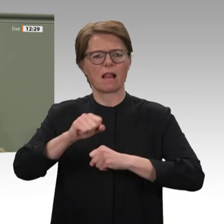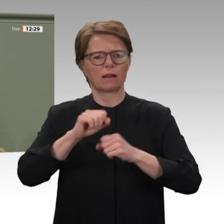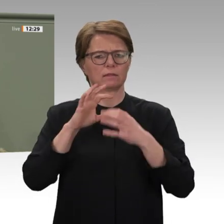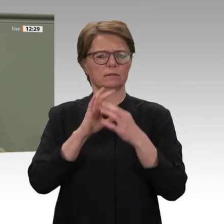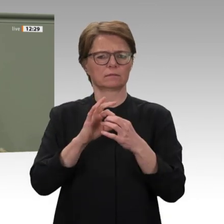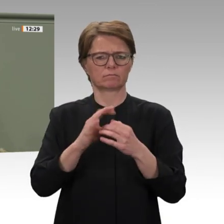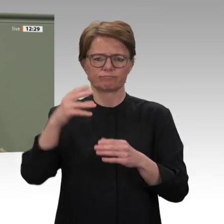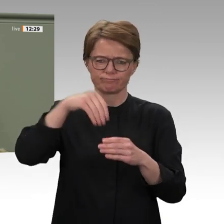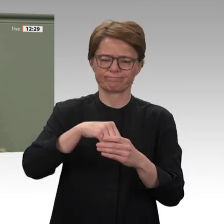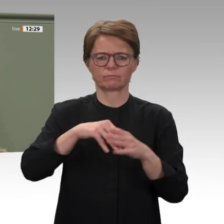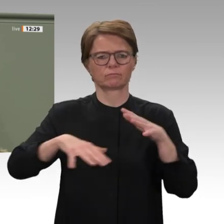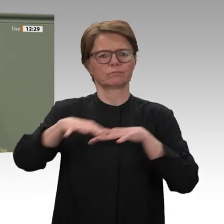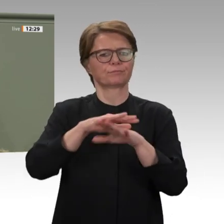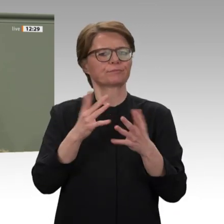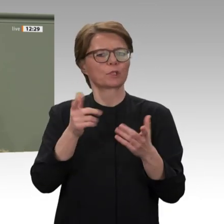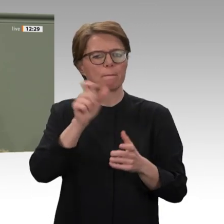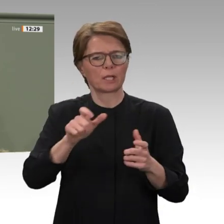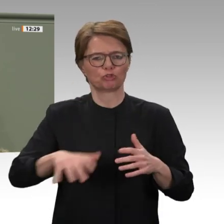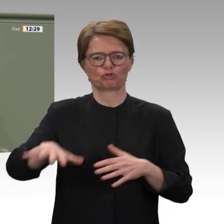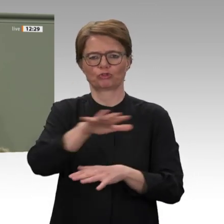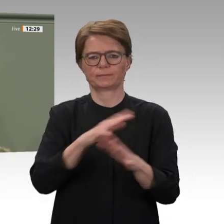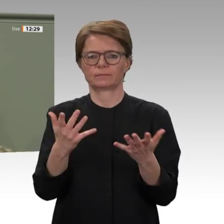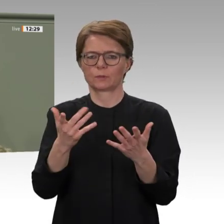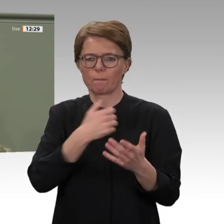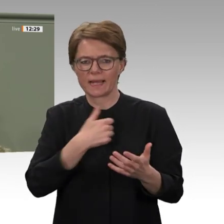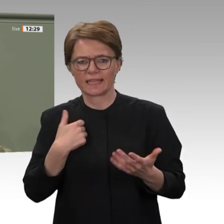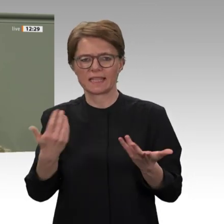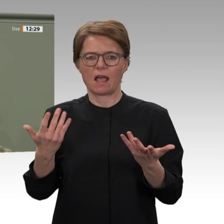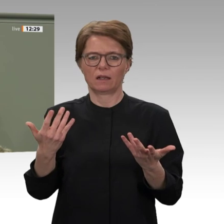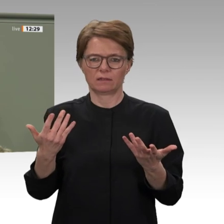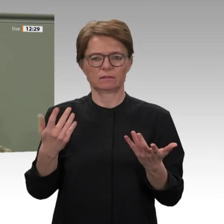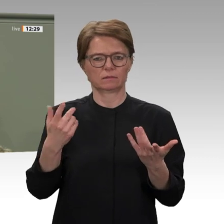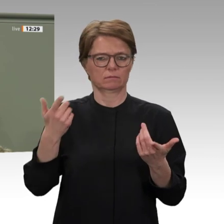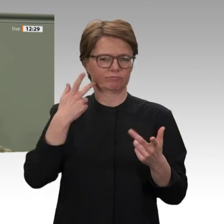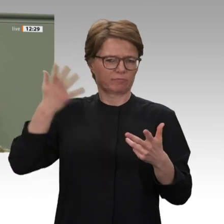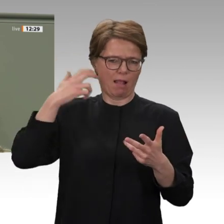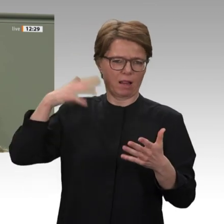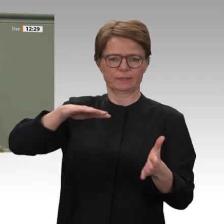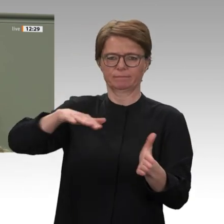wir ebenso begleiten. Nur ein funktionierendes Staatswesen, das Bildung, Gesundheit und